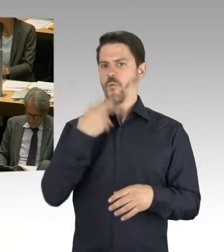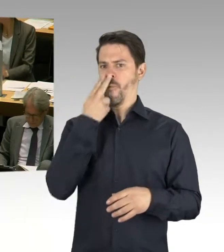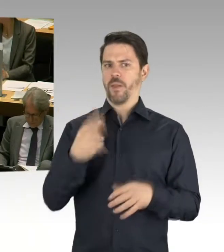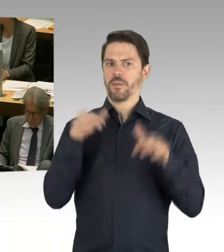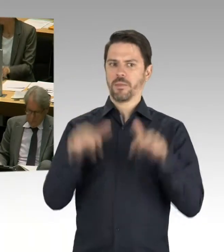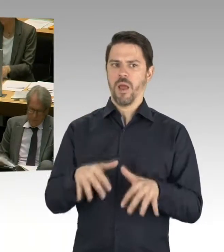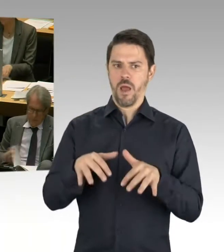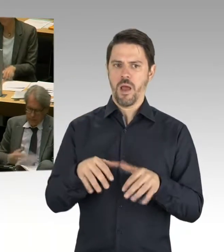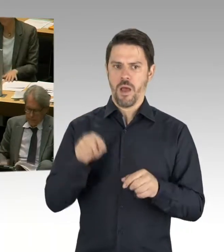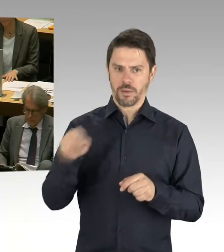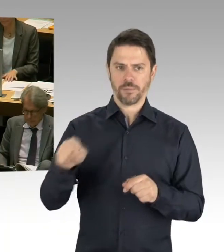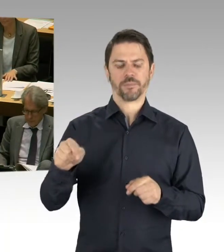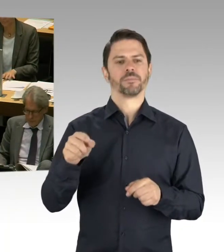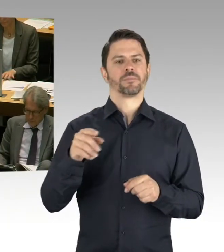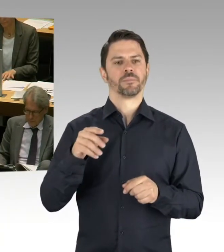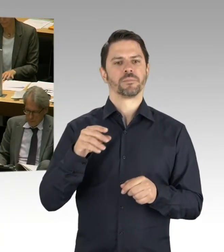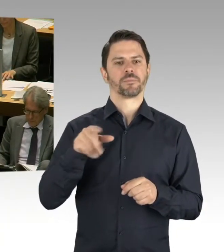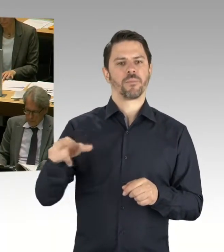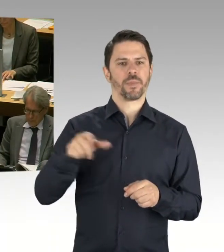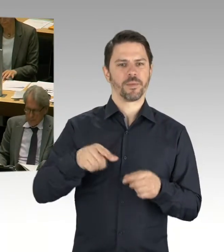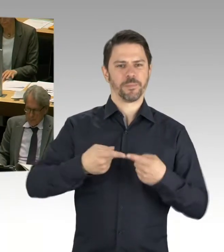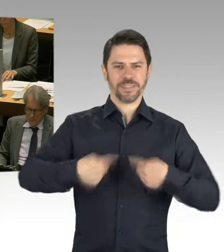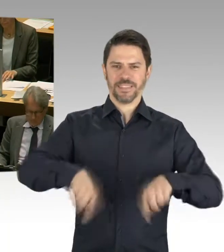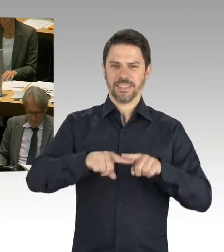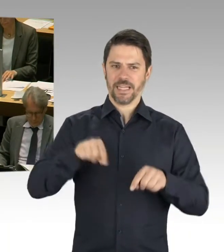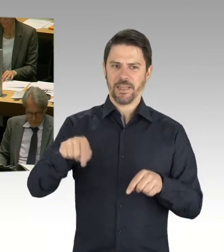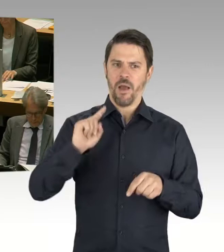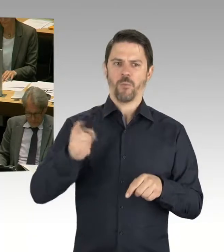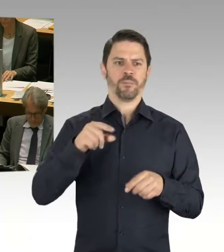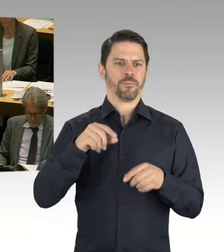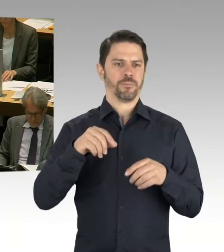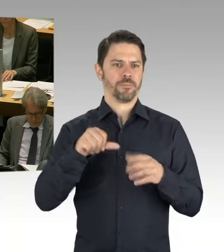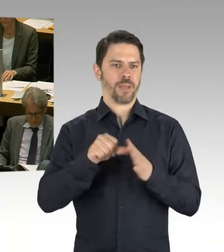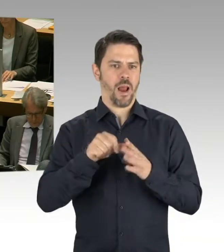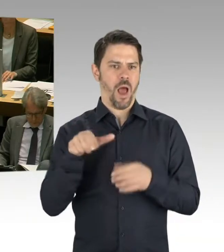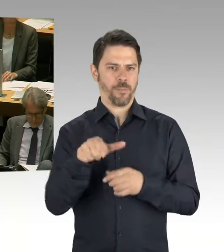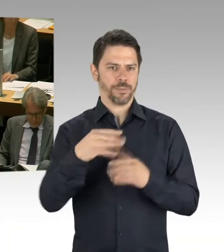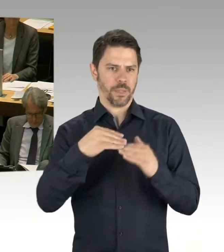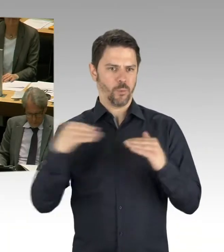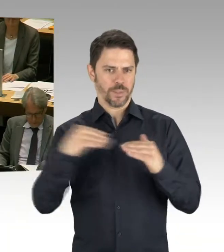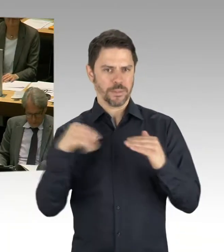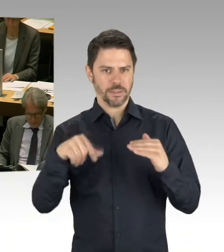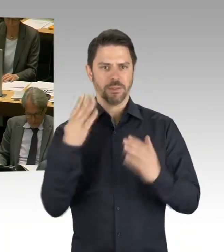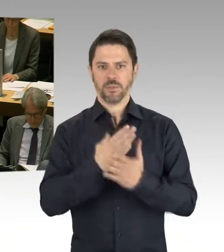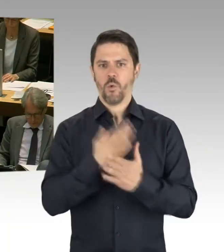Das war genau der richtige Weg. Und wenn Sie auch schauen, was ganz konkret passiert, nämlich,